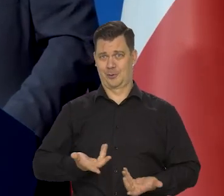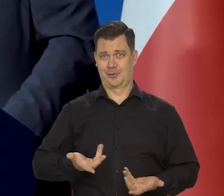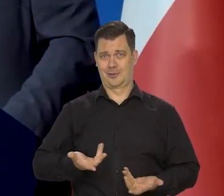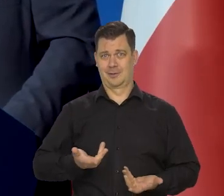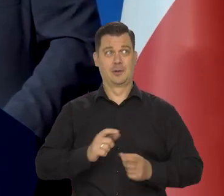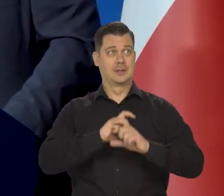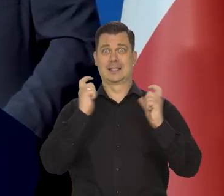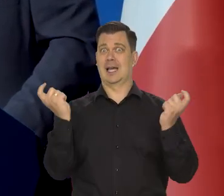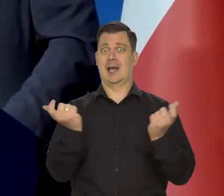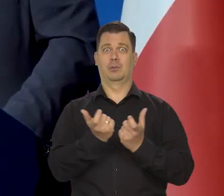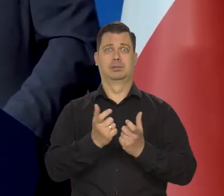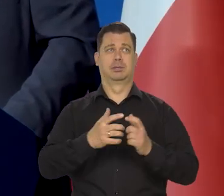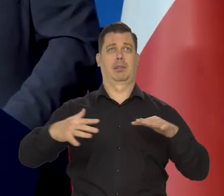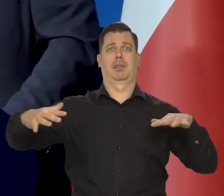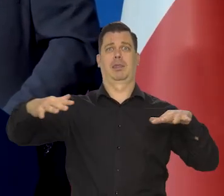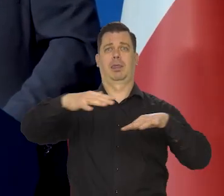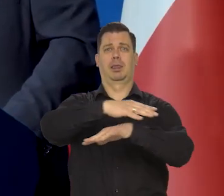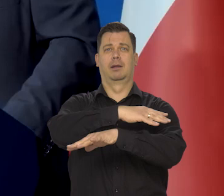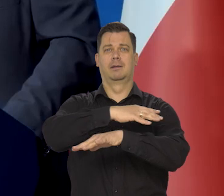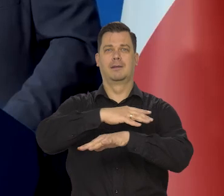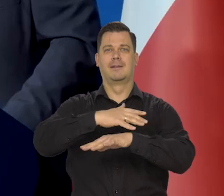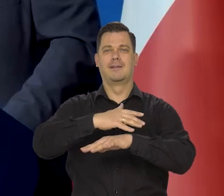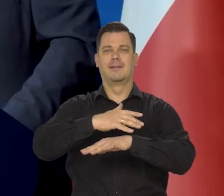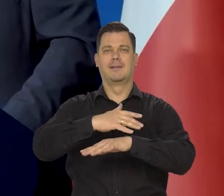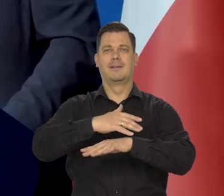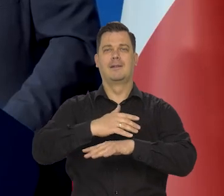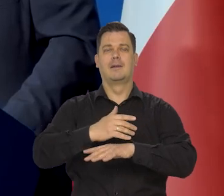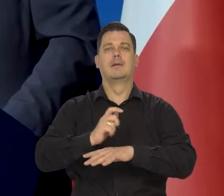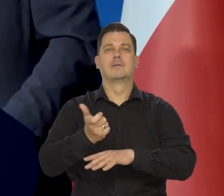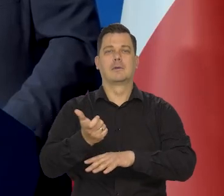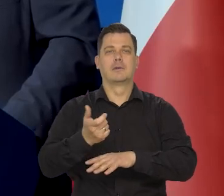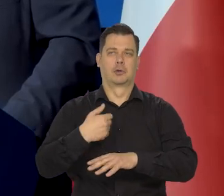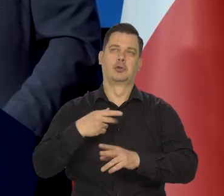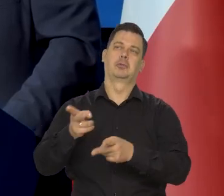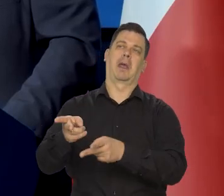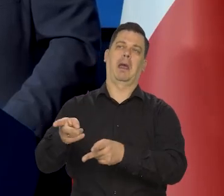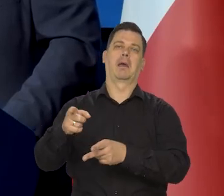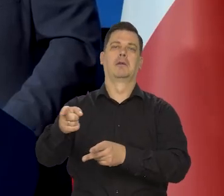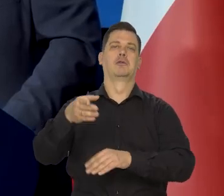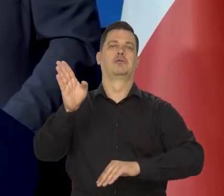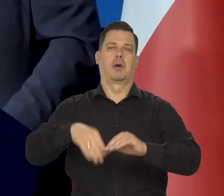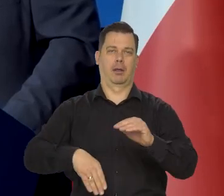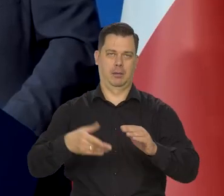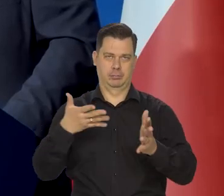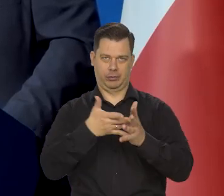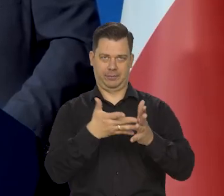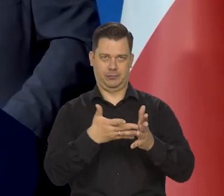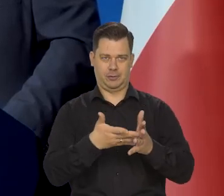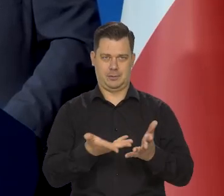i całe niebo się zasnęło dymem z ogniem i by się śmiali z tych prognoz styków,